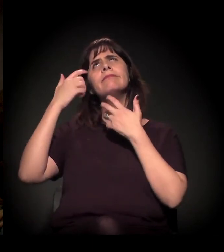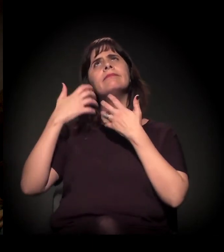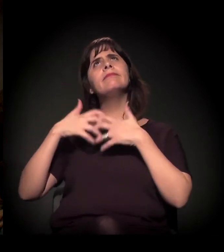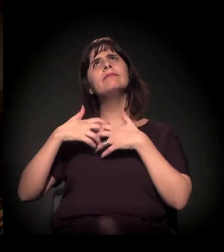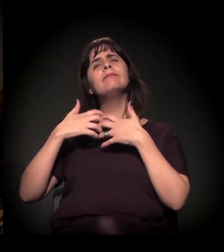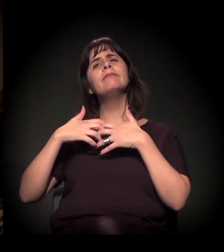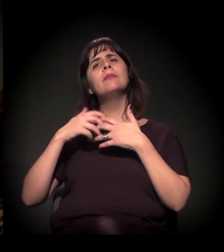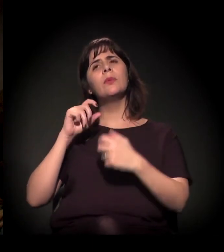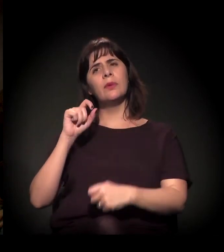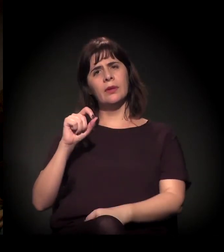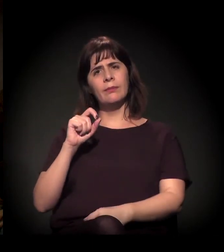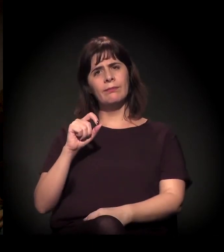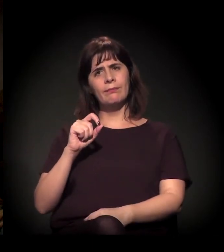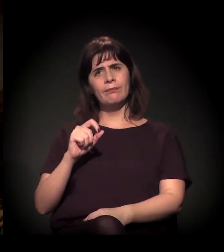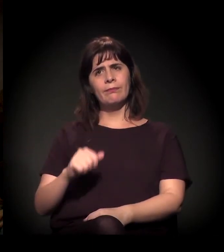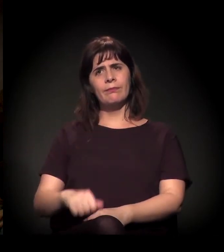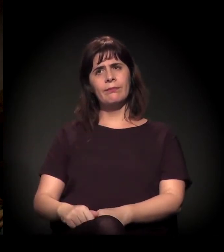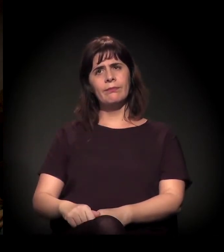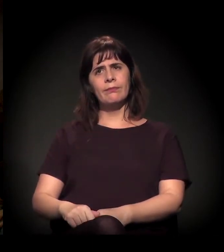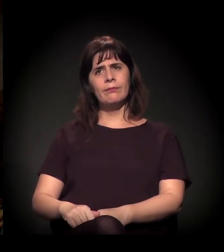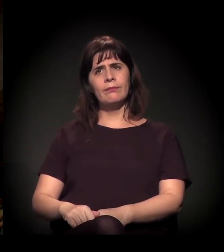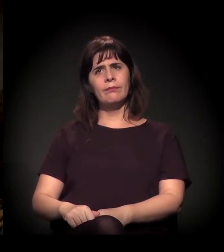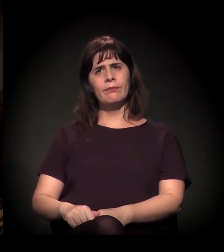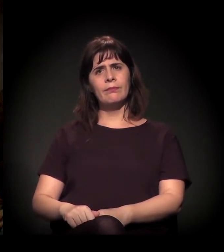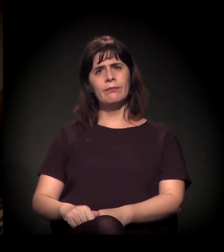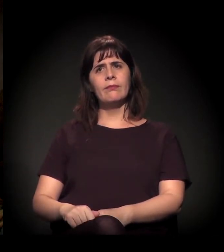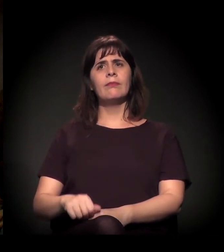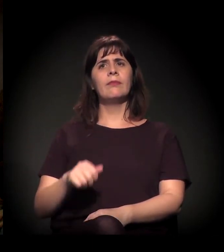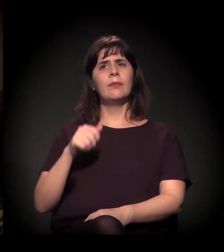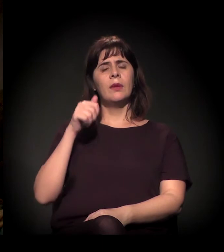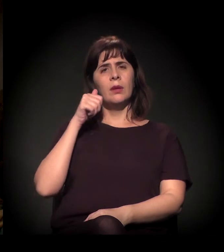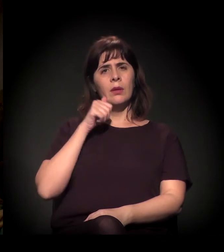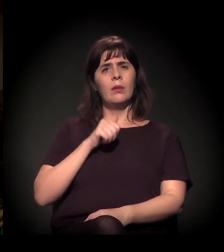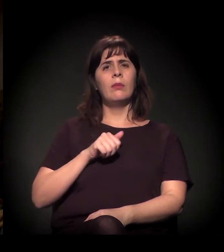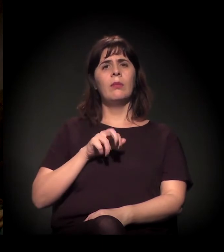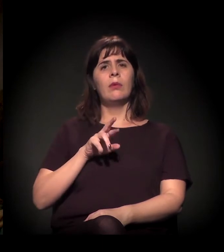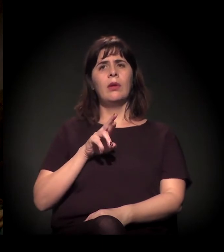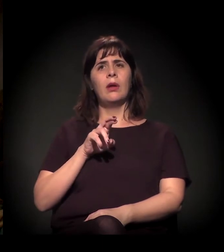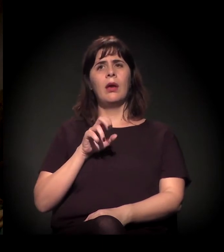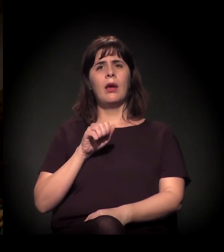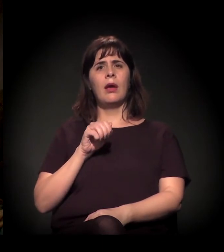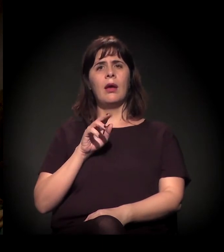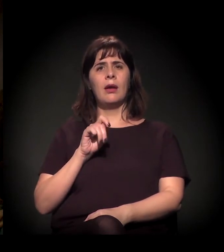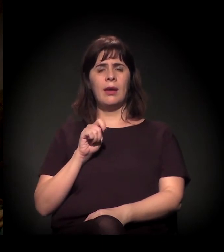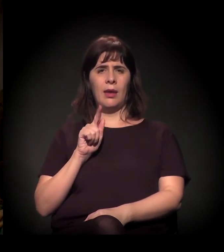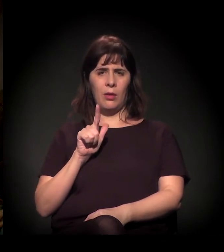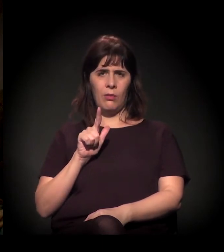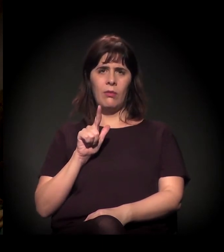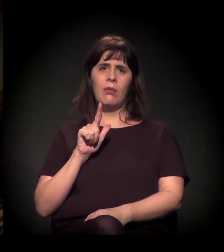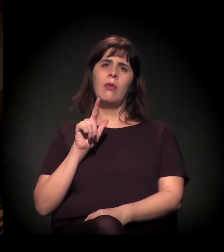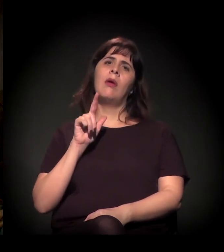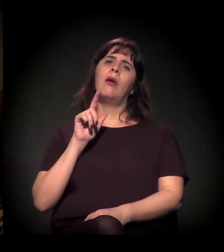e pedir que vocês comentassem... Raquel Rolnik e Nabil Bonduki fizeram um estudo